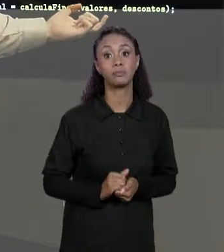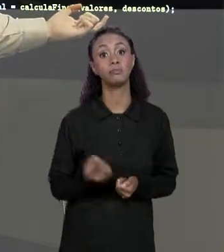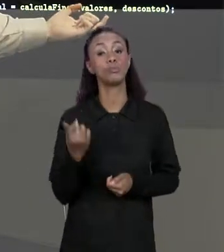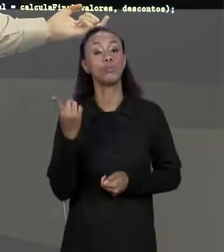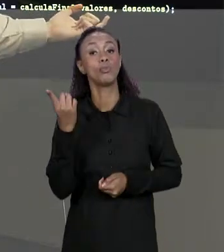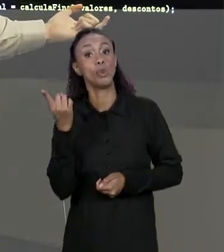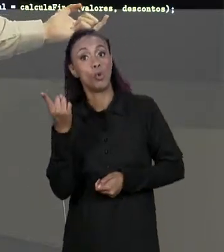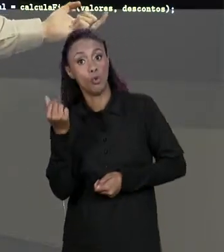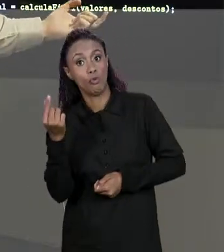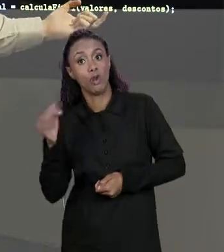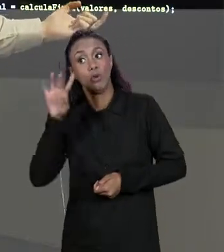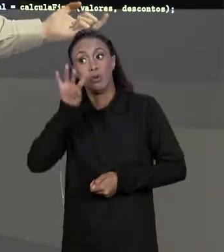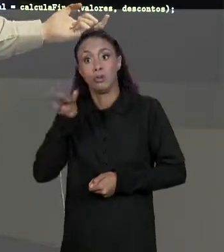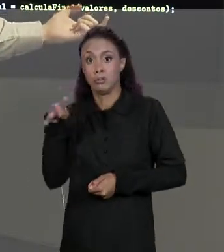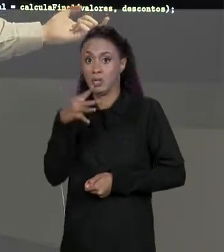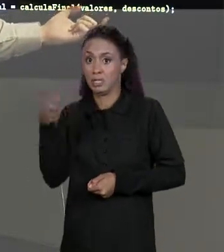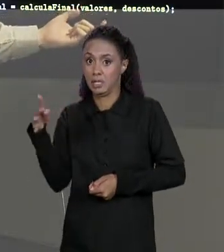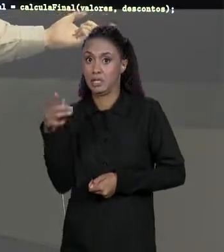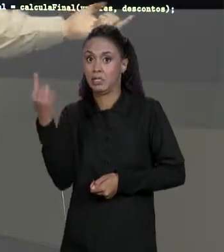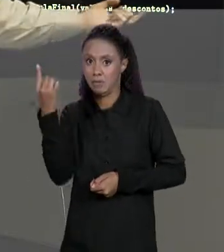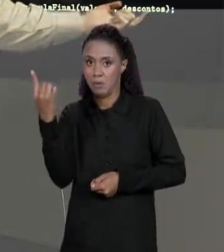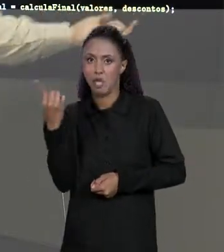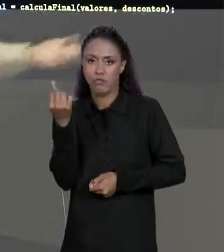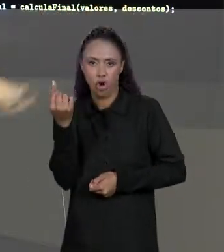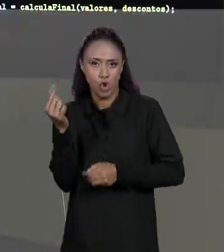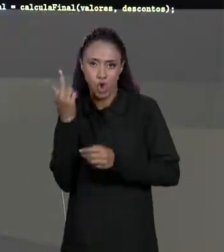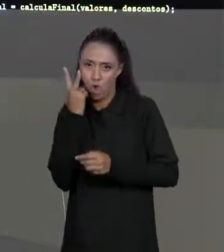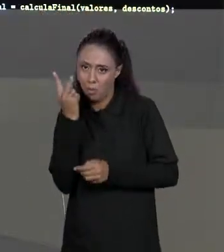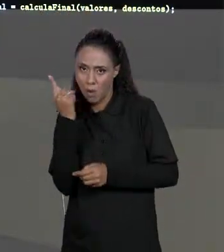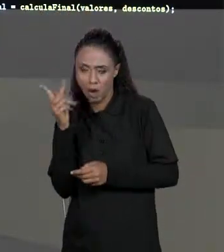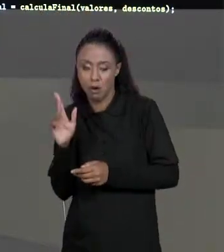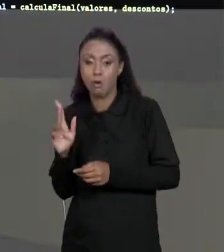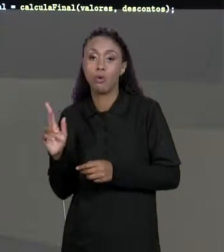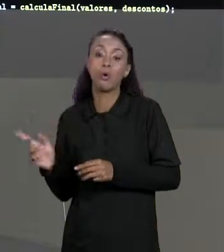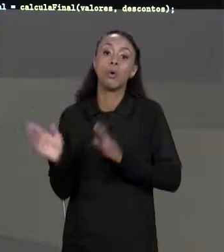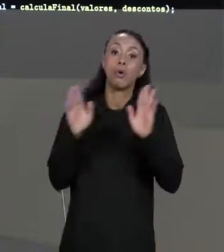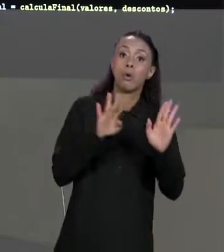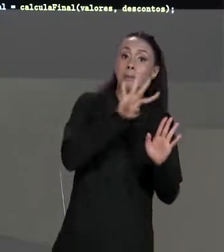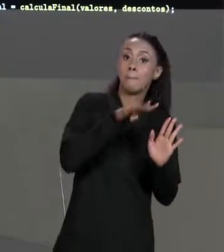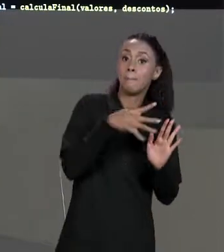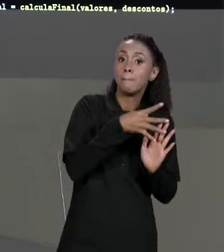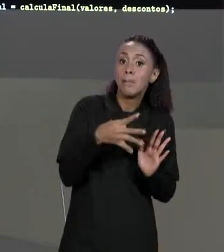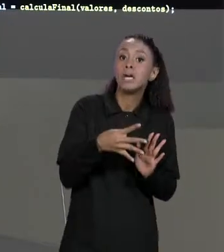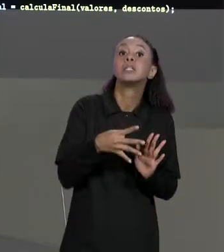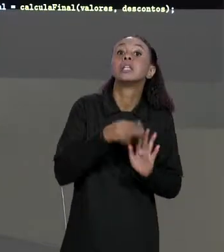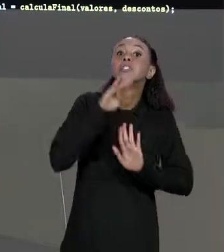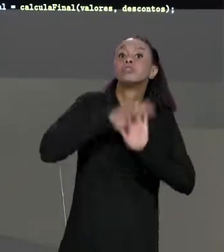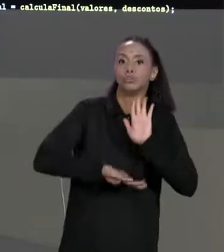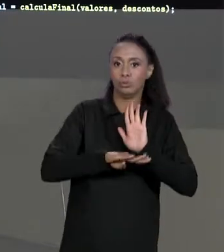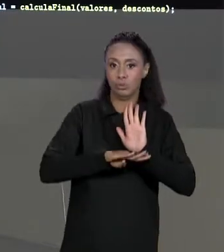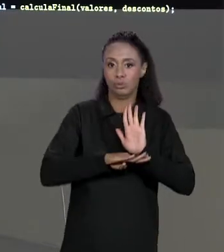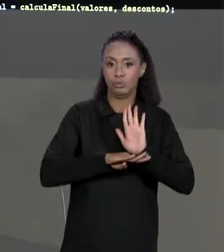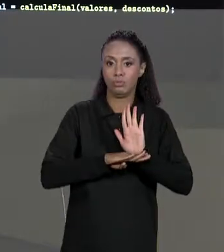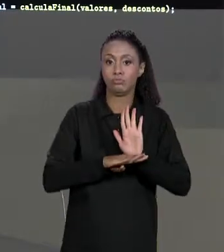MATRIZ, É A MATRIZ SEM DESCONTOS E OS VALORES DOS DESCONTOS COM ESSAS DUAS MATRIZES ELE VAI CALCULAR A